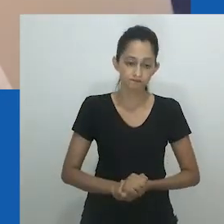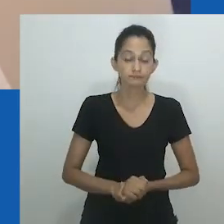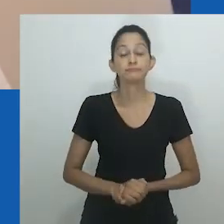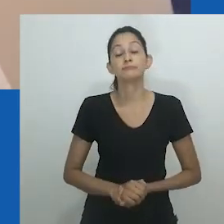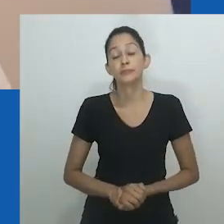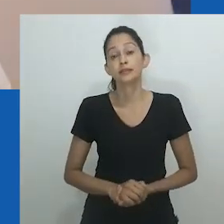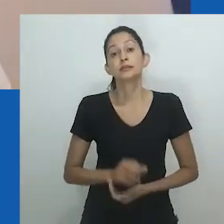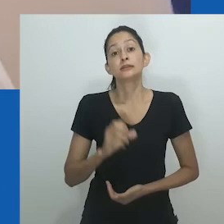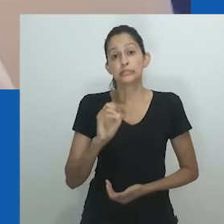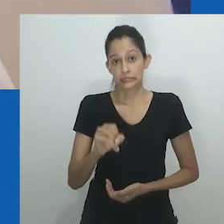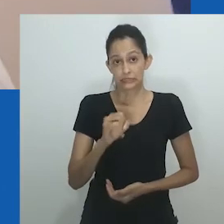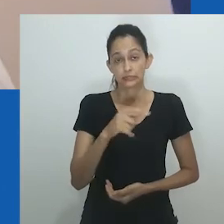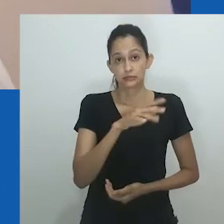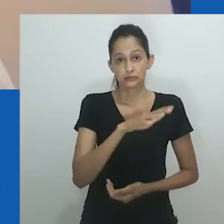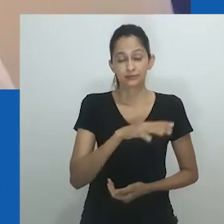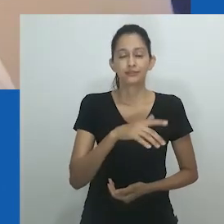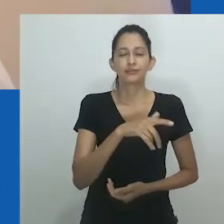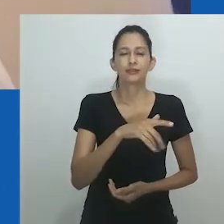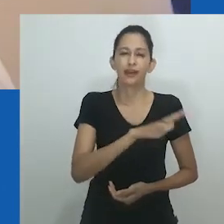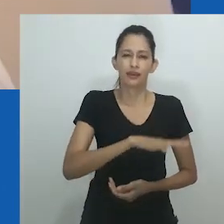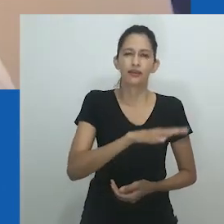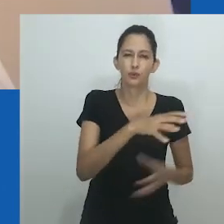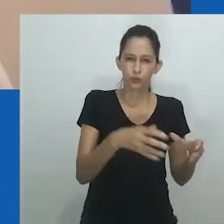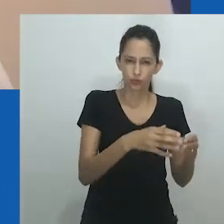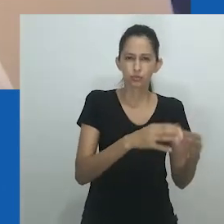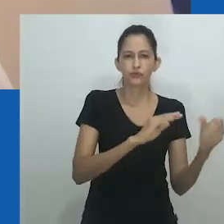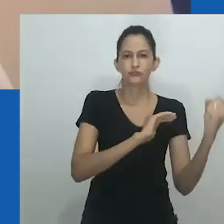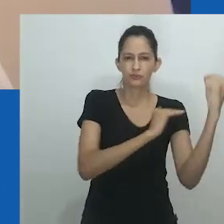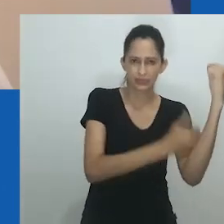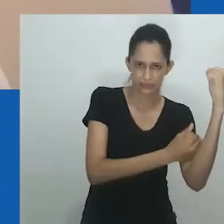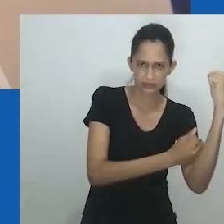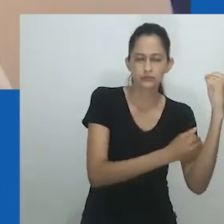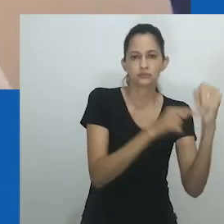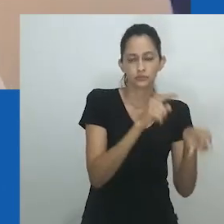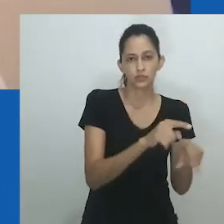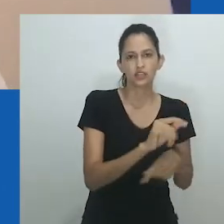como raça, classe, globalização, casamento, idade, para nomear alguns.